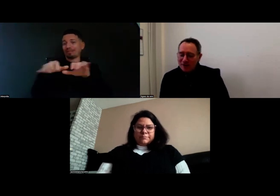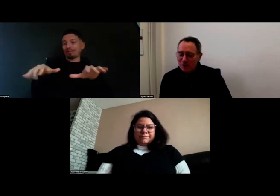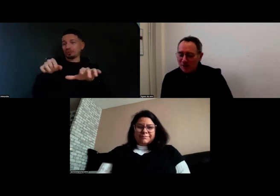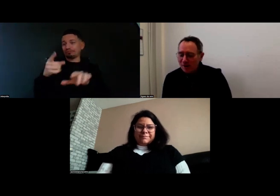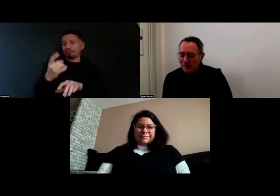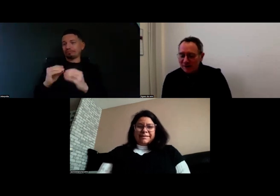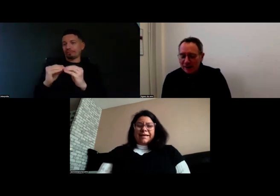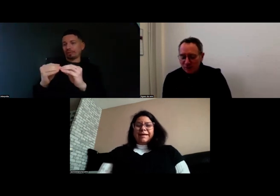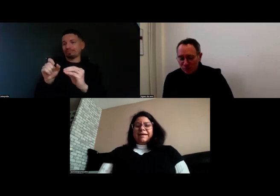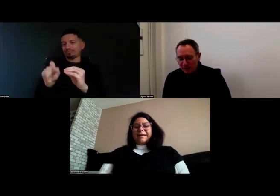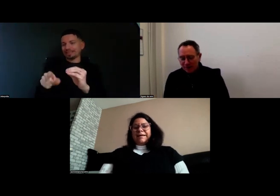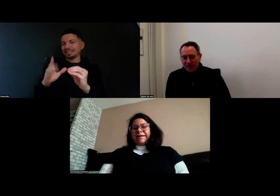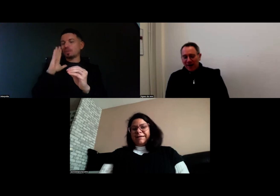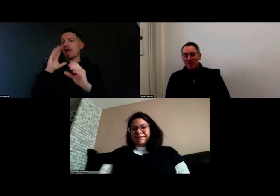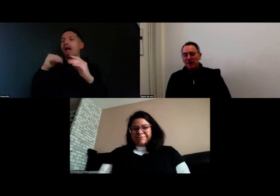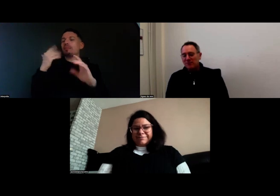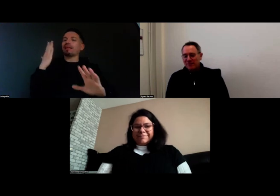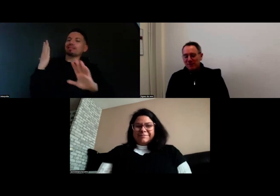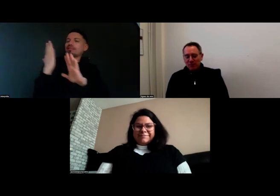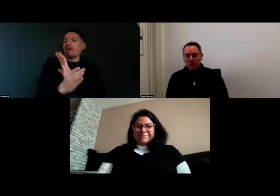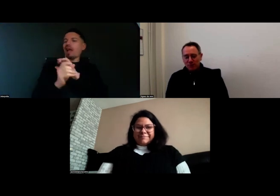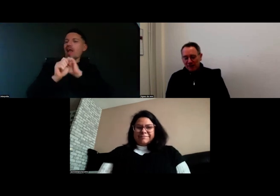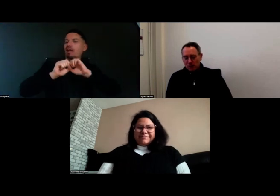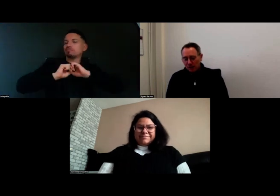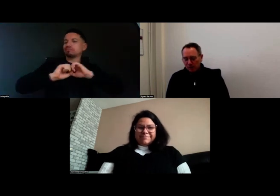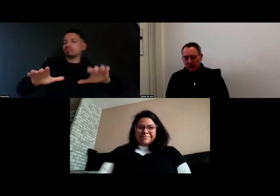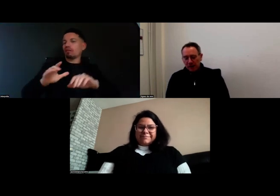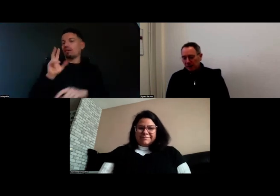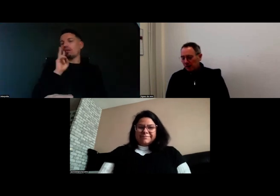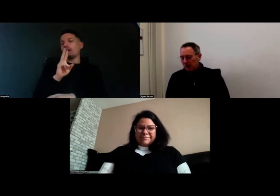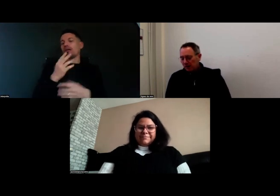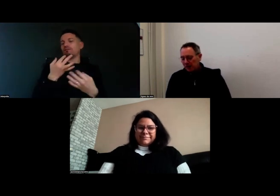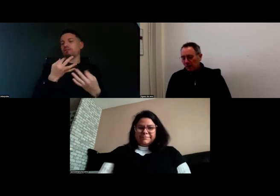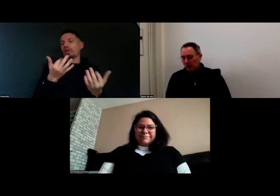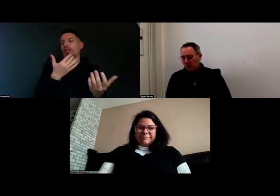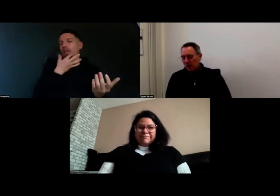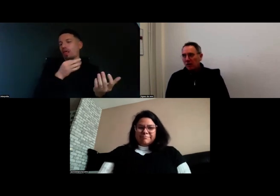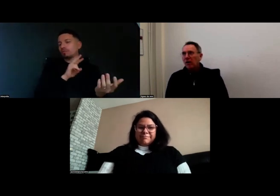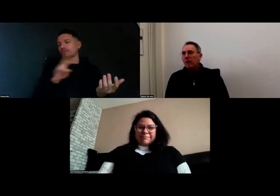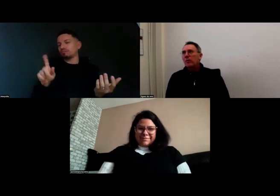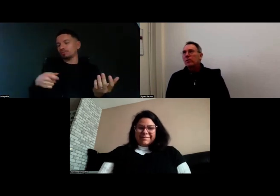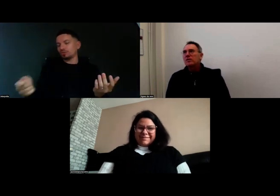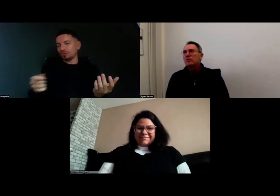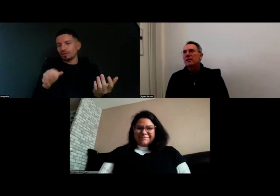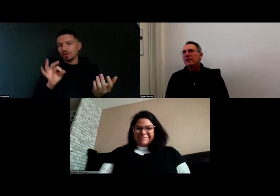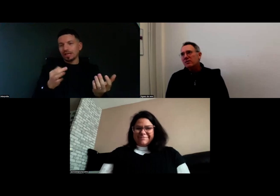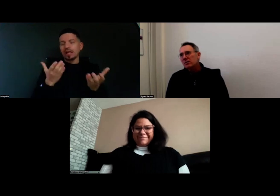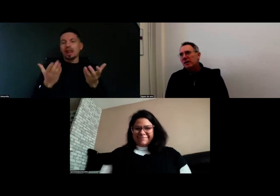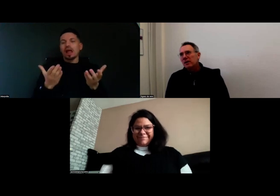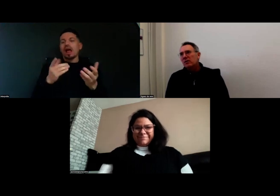quand on les diffusera en direct vous pourrez avoir une version propre. D'ailleurs à propos de cette version,